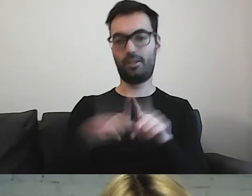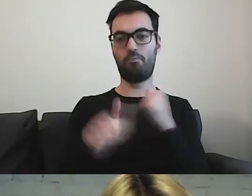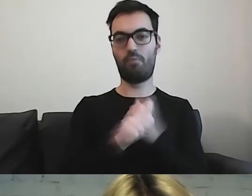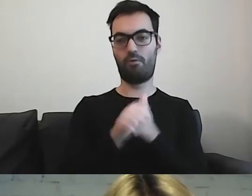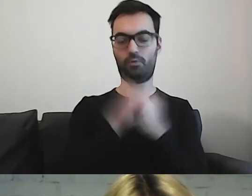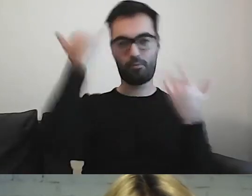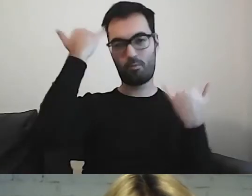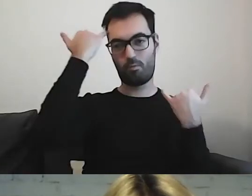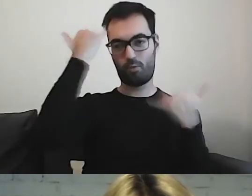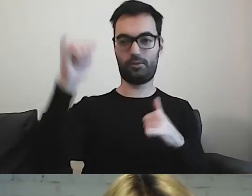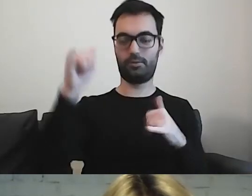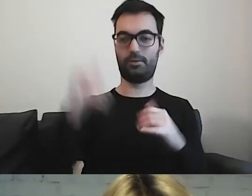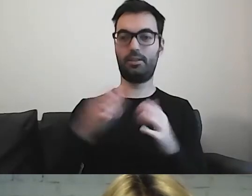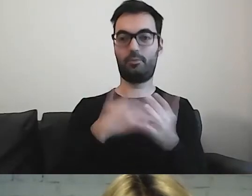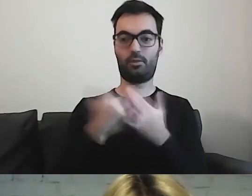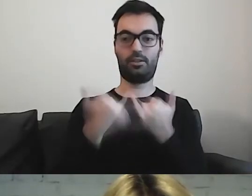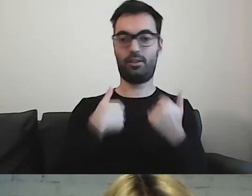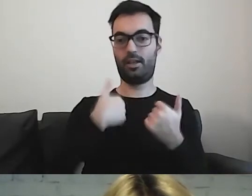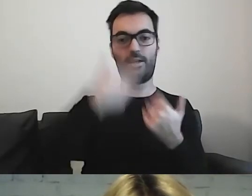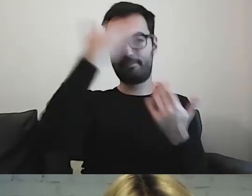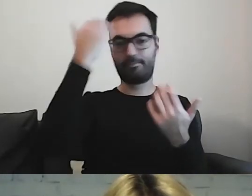Akurat nie mam wiedzy, jak co się nazywa.